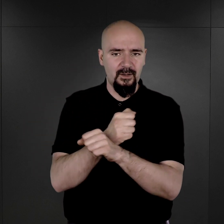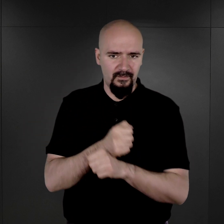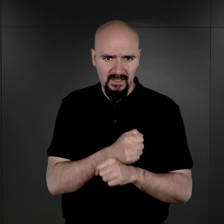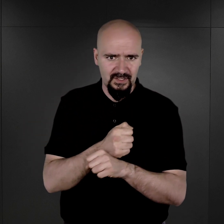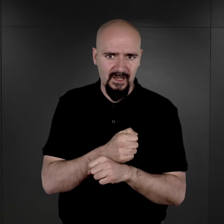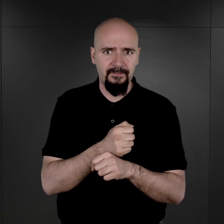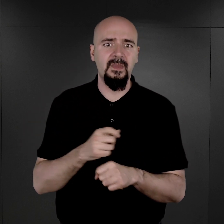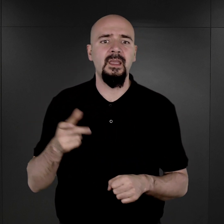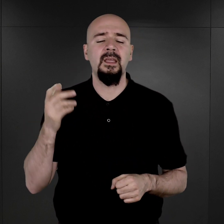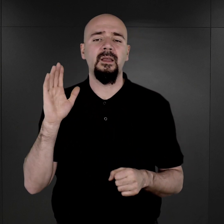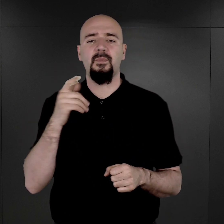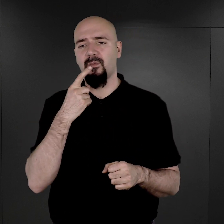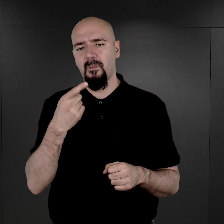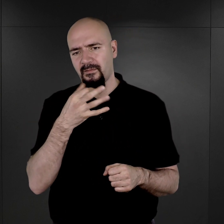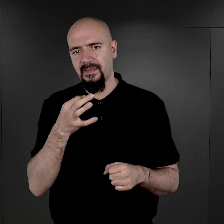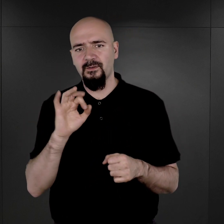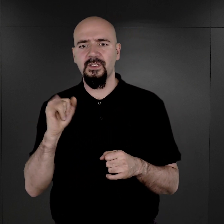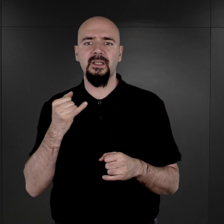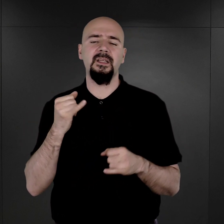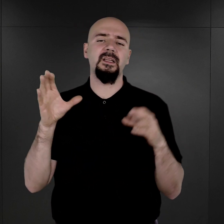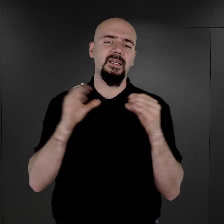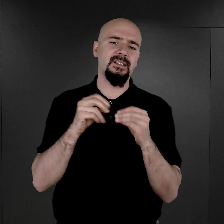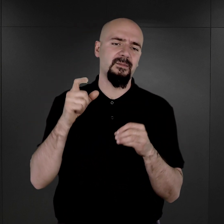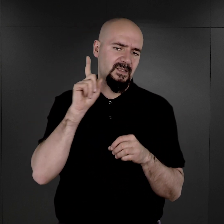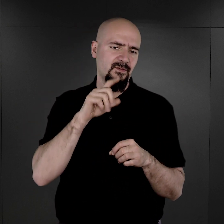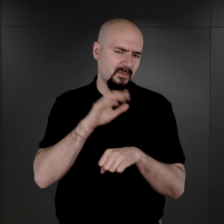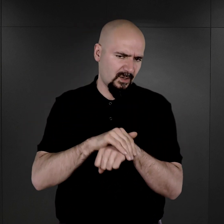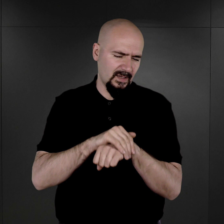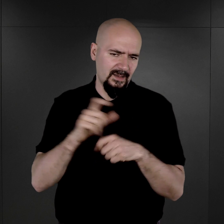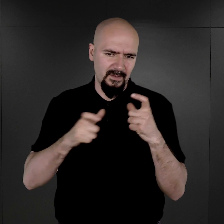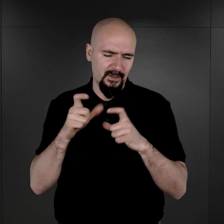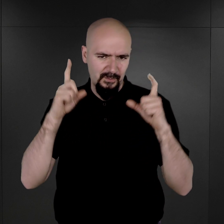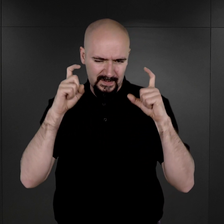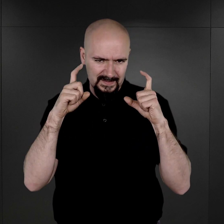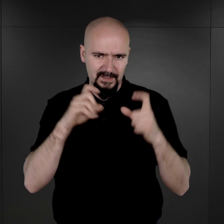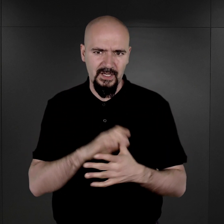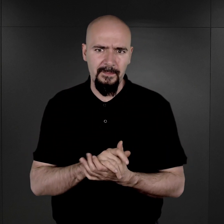i który większość tych fotografii, jak sam potem opowiadał, wykonał razem ze swoimi kolegami.